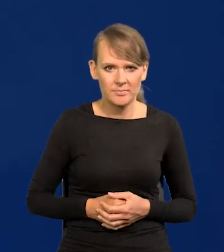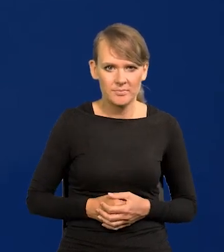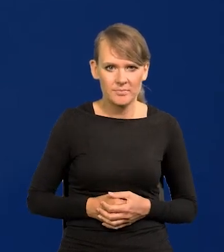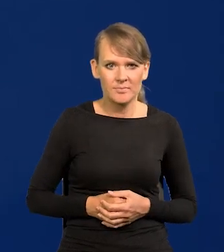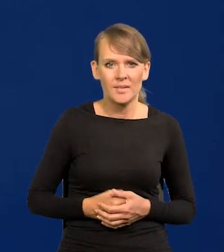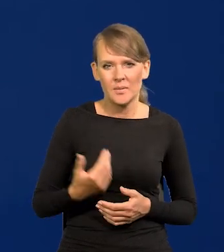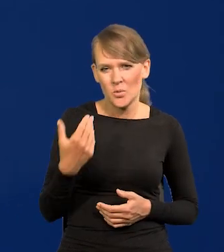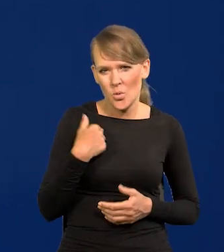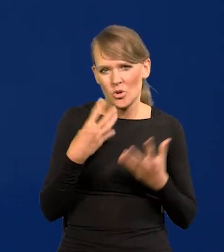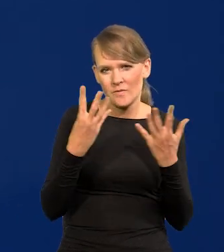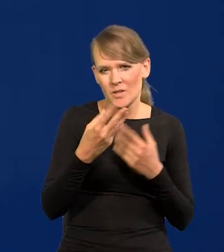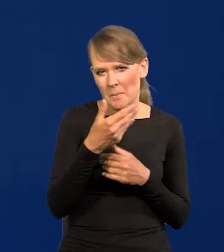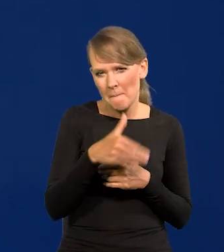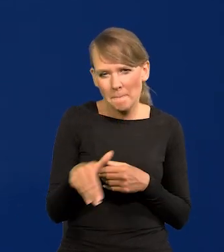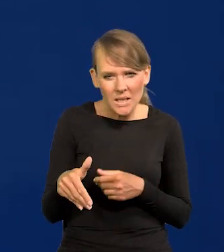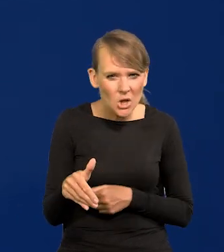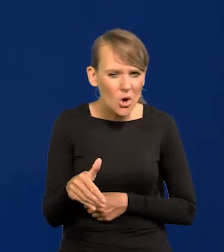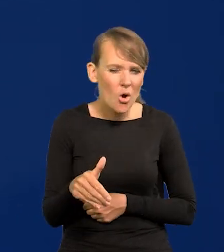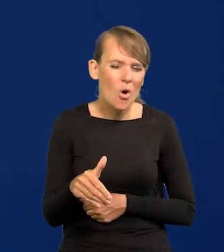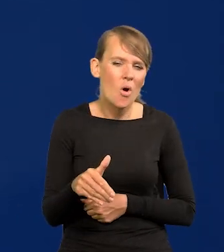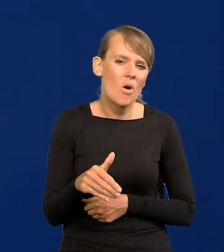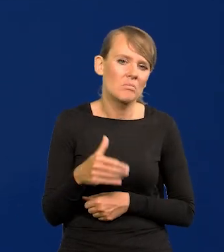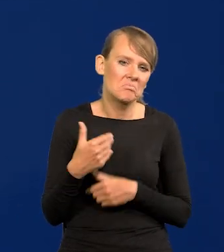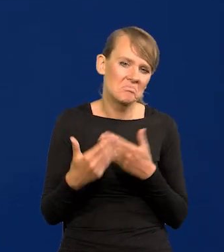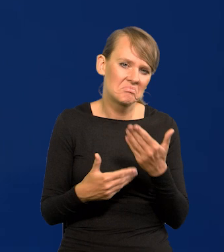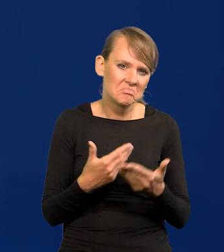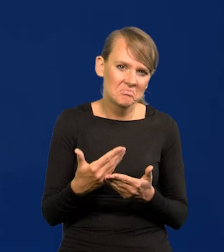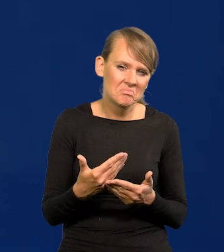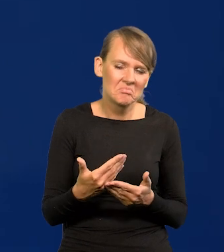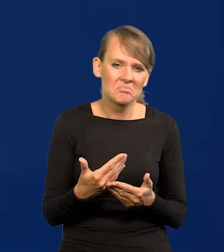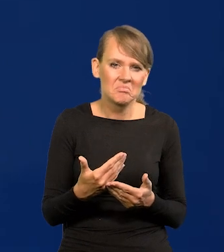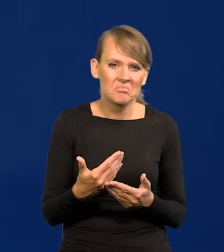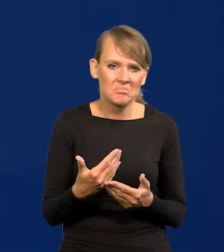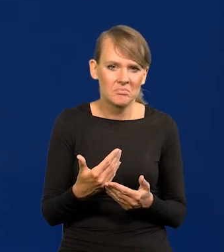Przewinęło się ponad 9 milionów, w pewnym momencie było ileś tam,